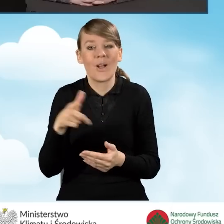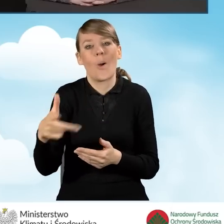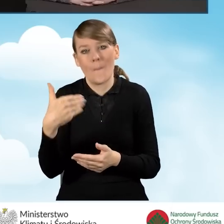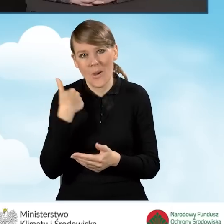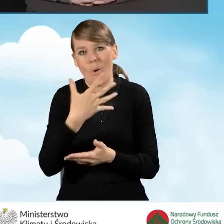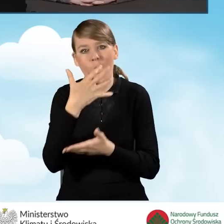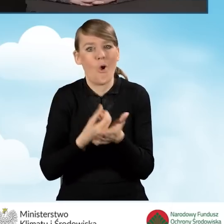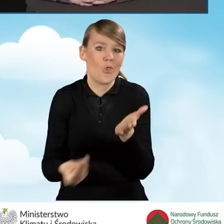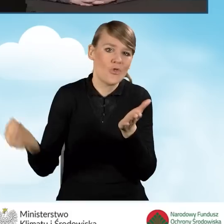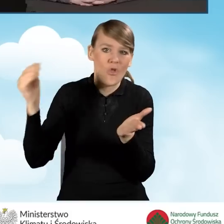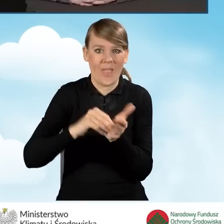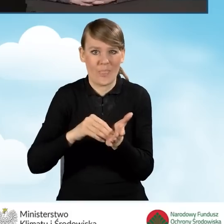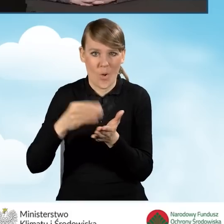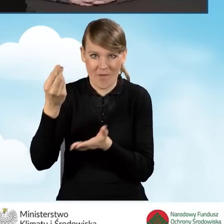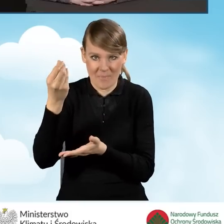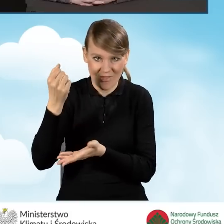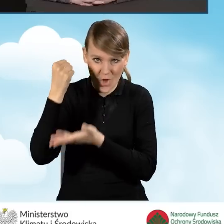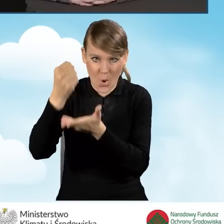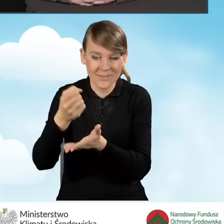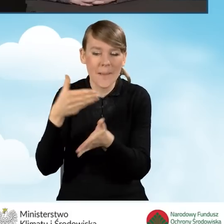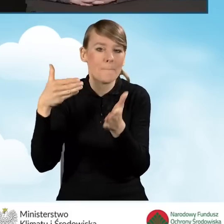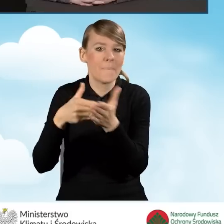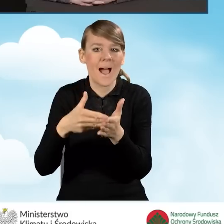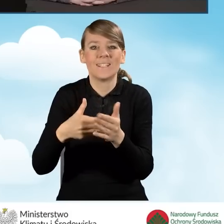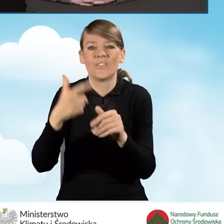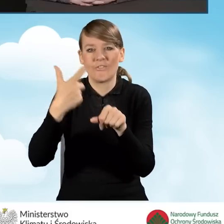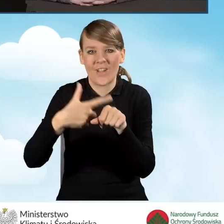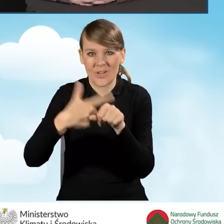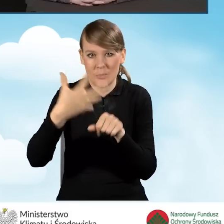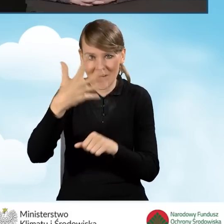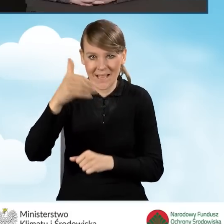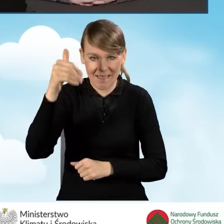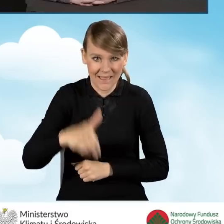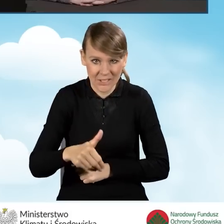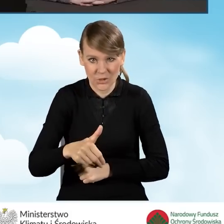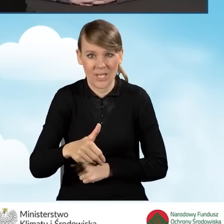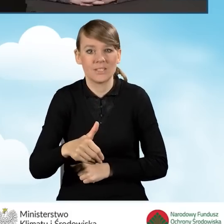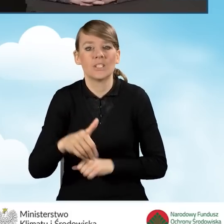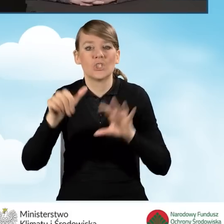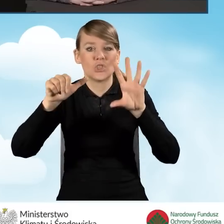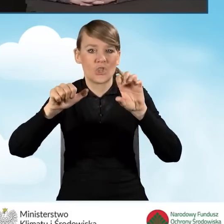Było to dofinansowanie w kwocie maksymalnie do 25 tysięcy 600 złotych.